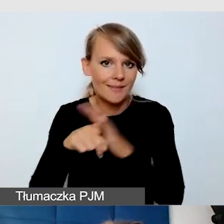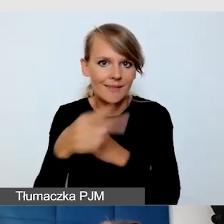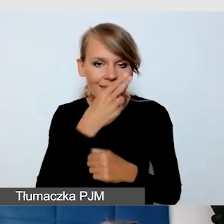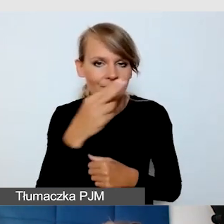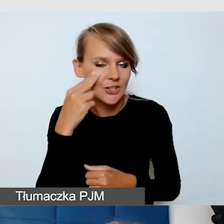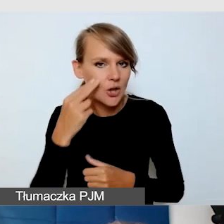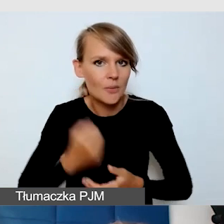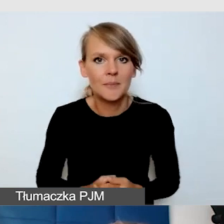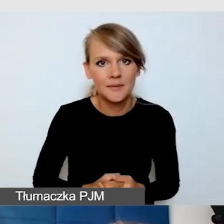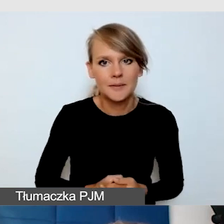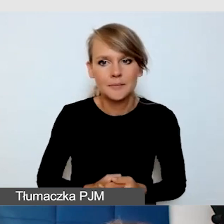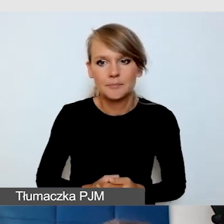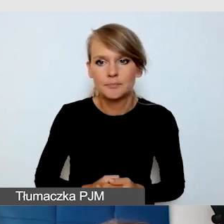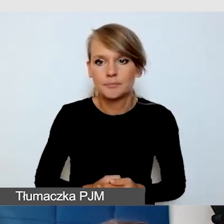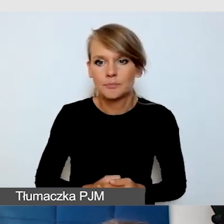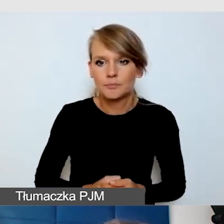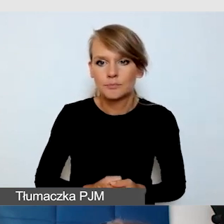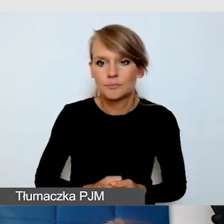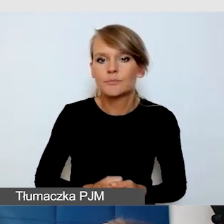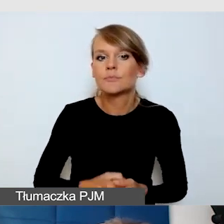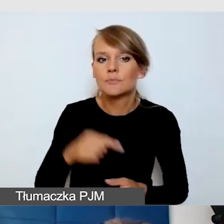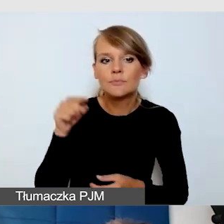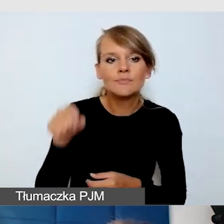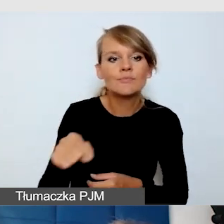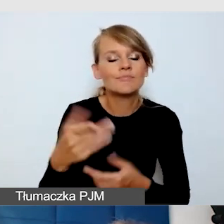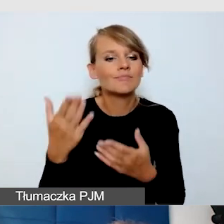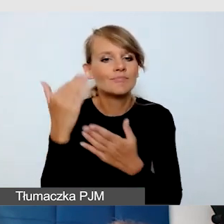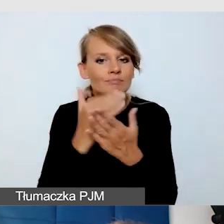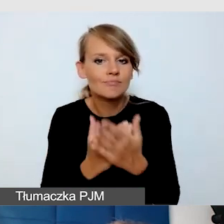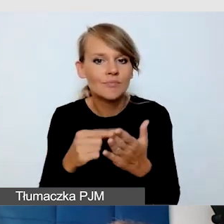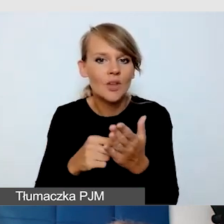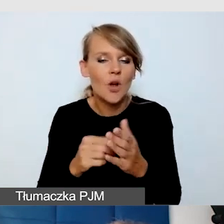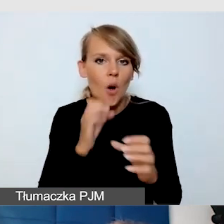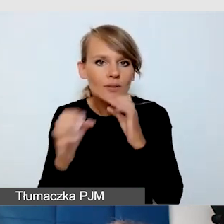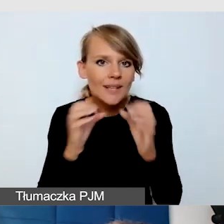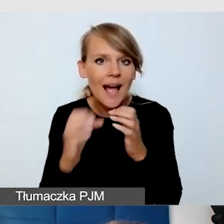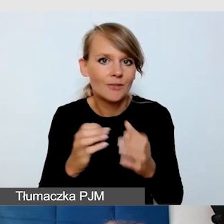Czy komunikatory, playery, których używamy, są dostępne.